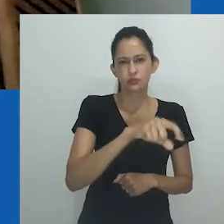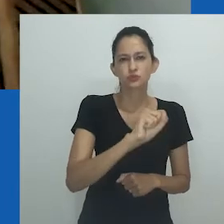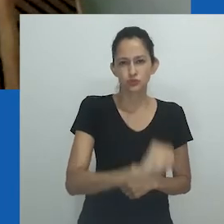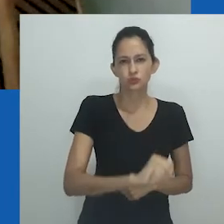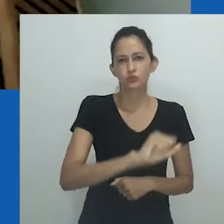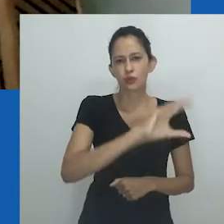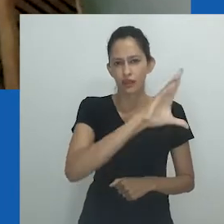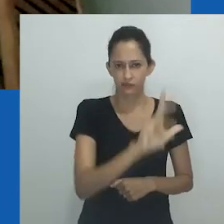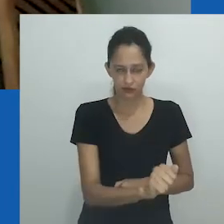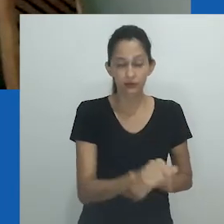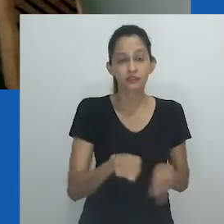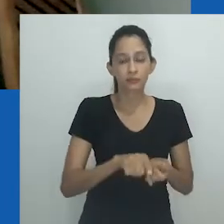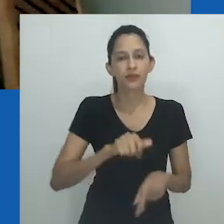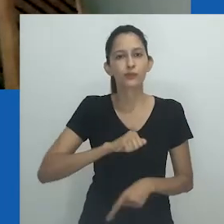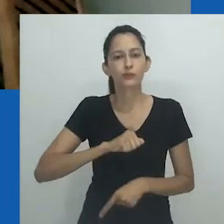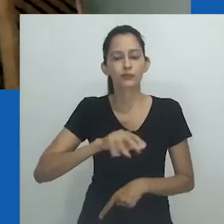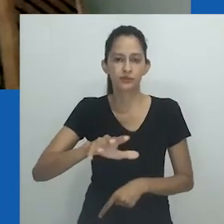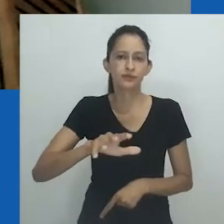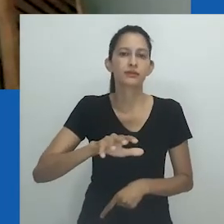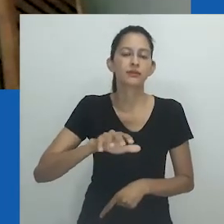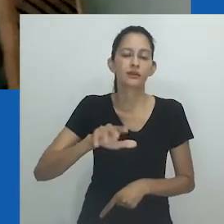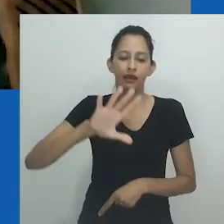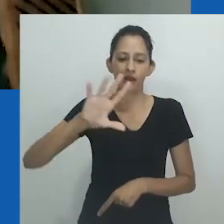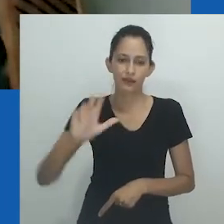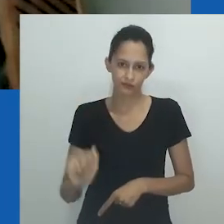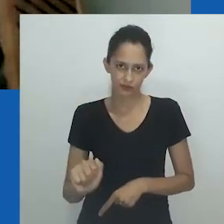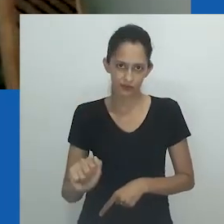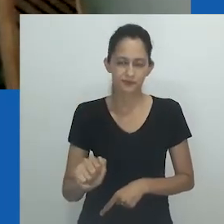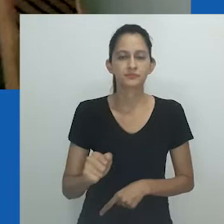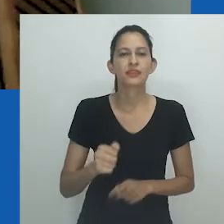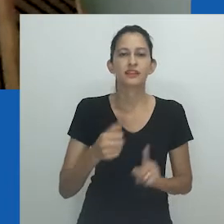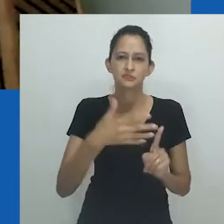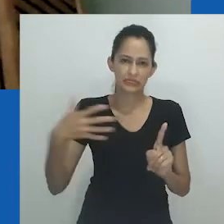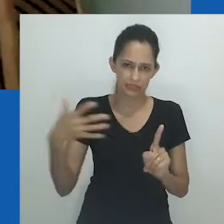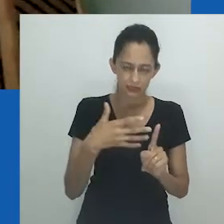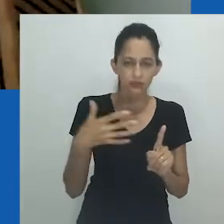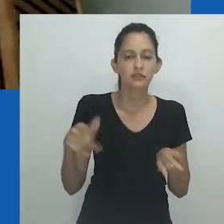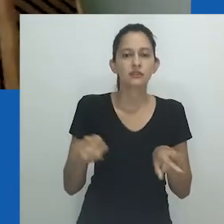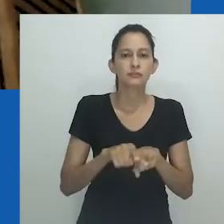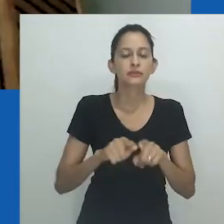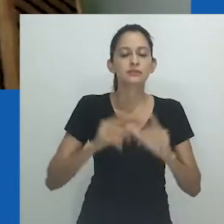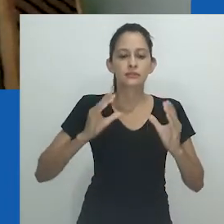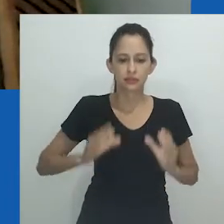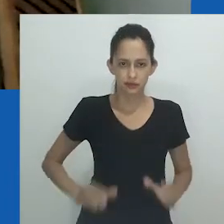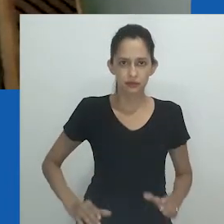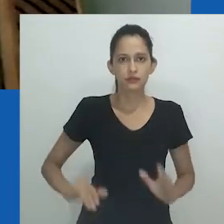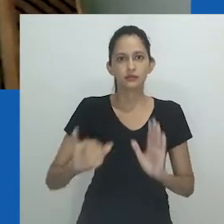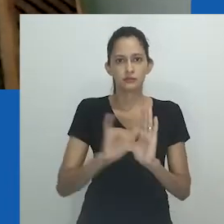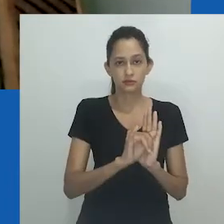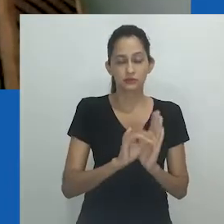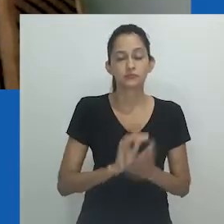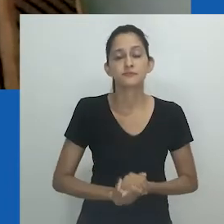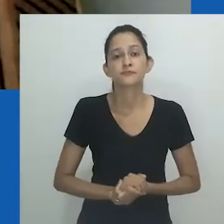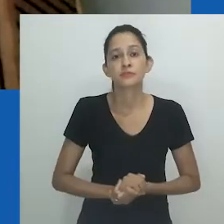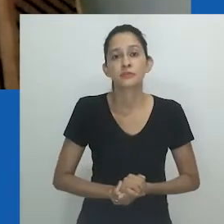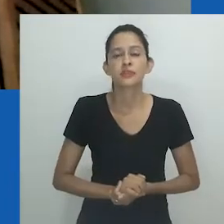e o livro em coautoria "Queer in Africa: LGBTQI, Identidades, Cidadania e Ativismo".